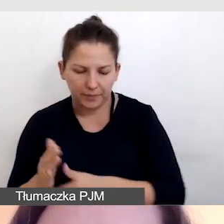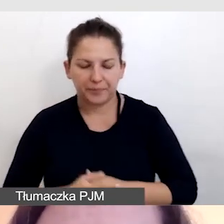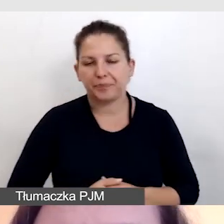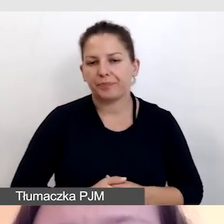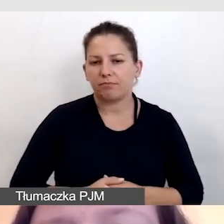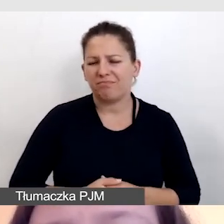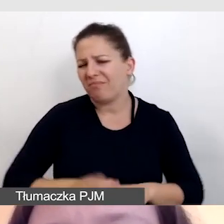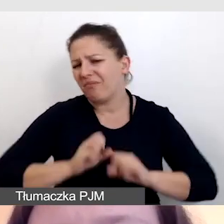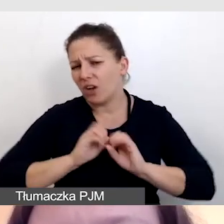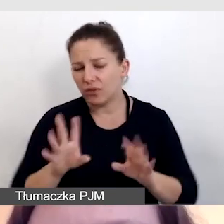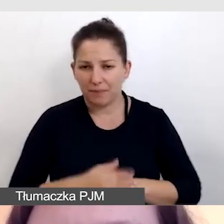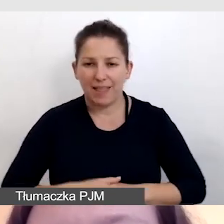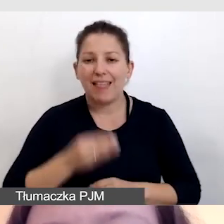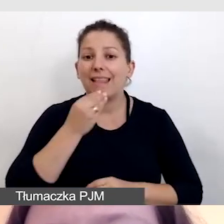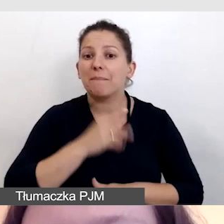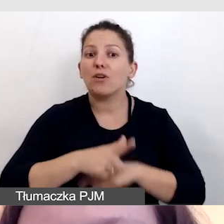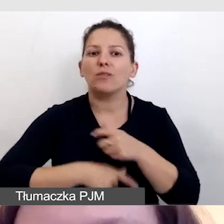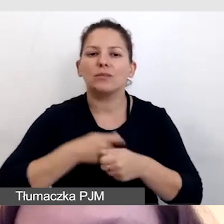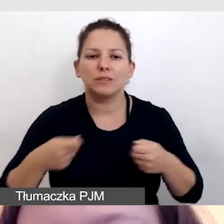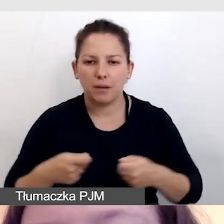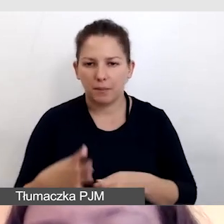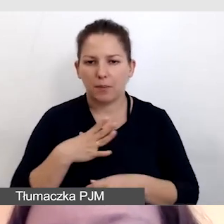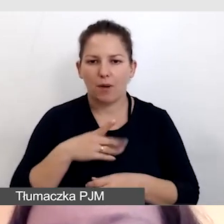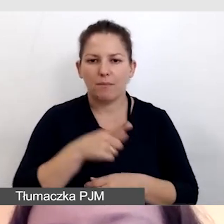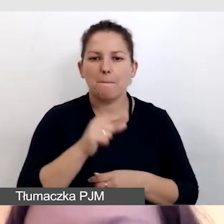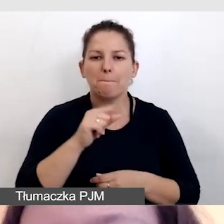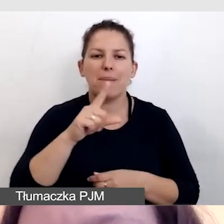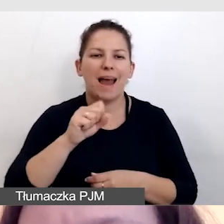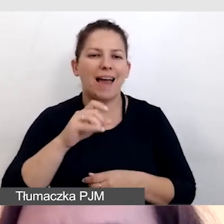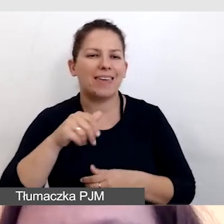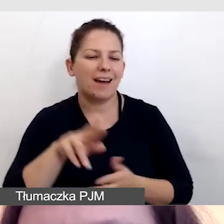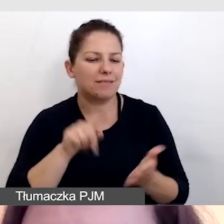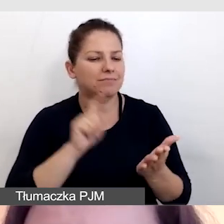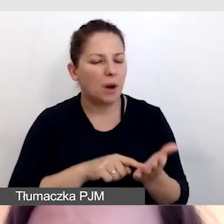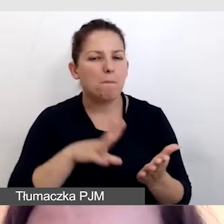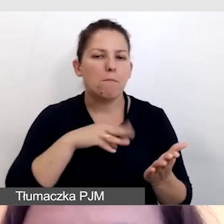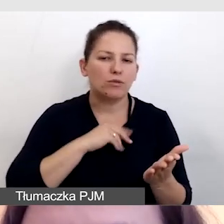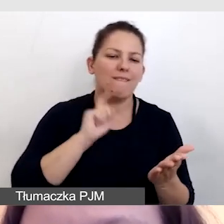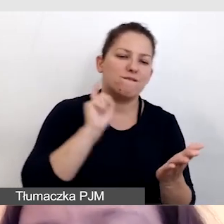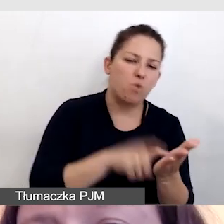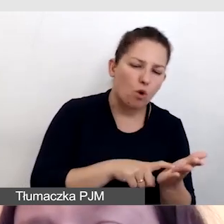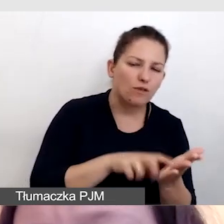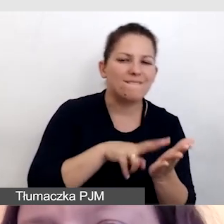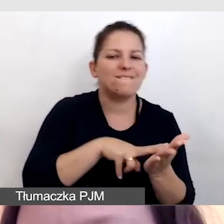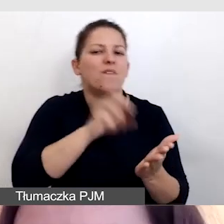Oczywiście najlepszym rozwiązaniem byłoby mieć player, do którego można włączyć i wyłączyć napisy polskie,